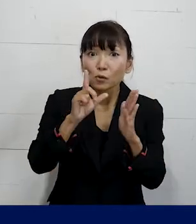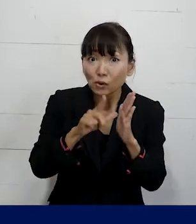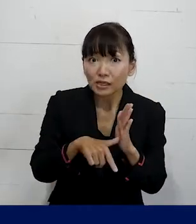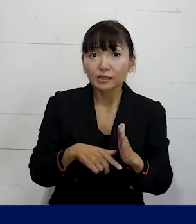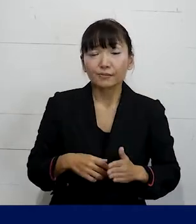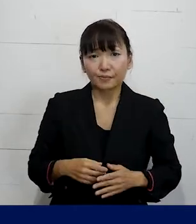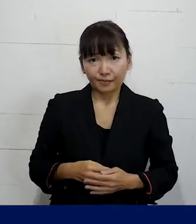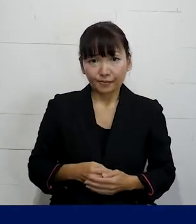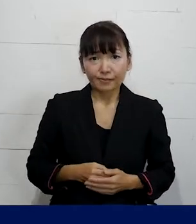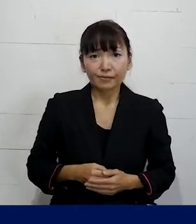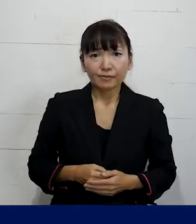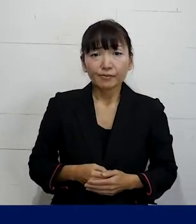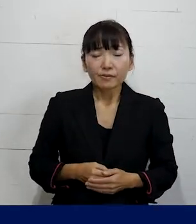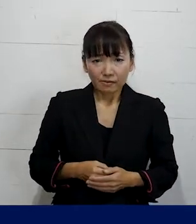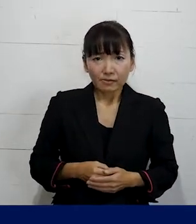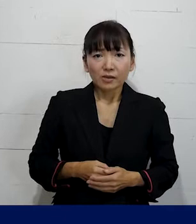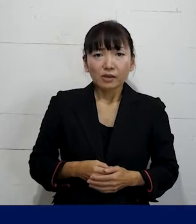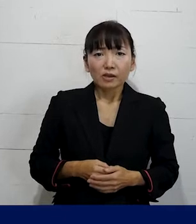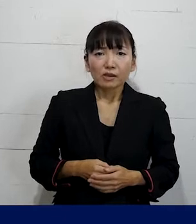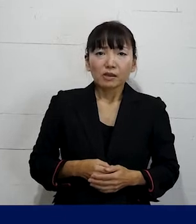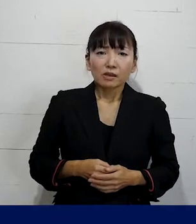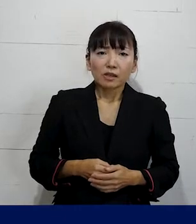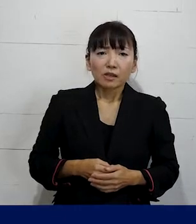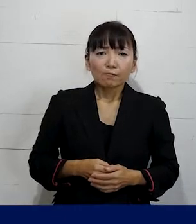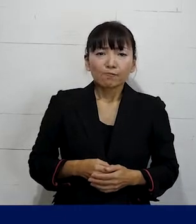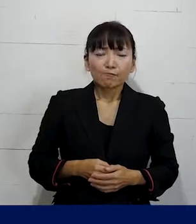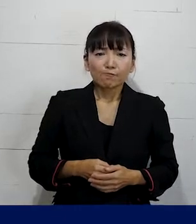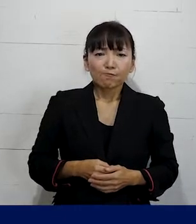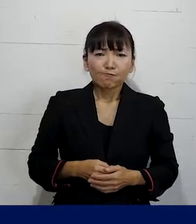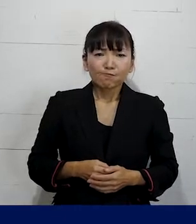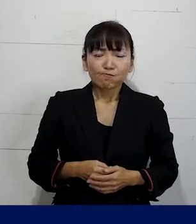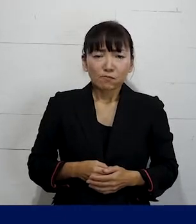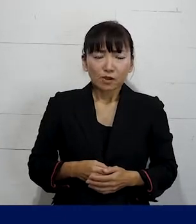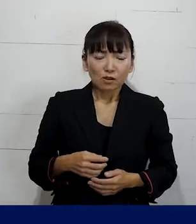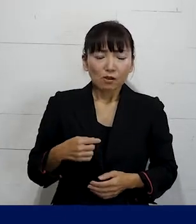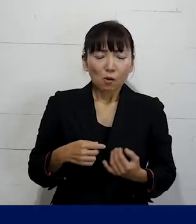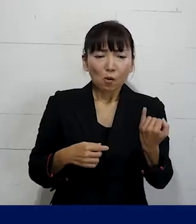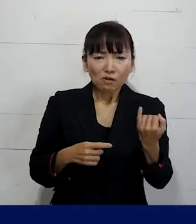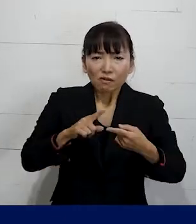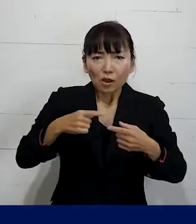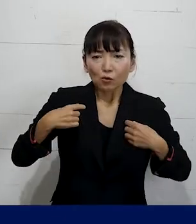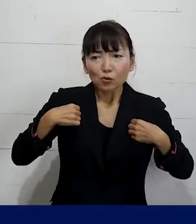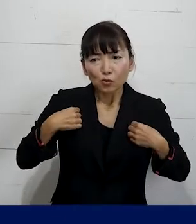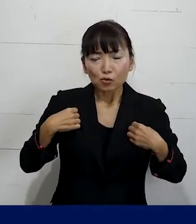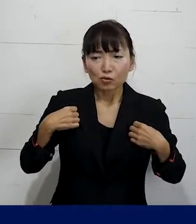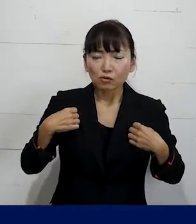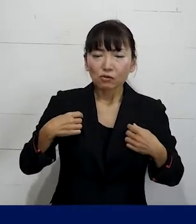自分の着ている服装や髪型を